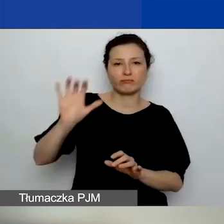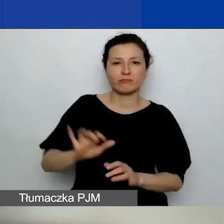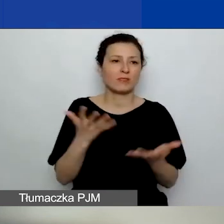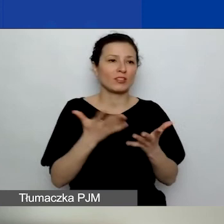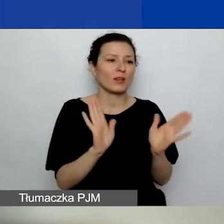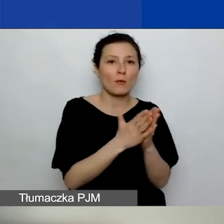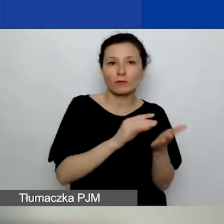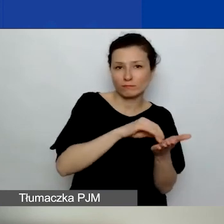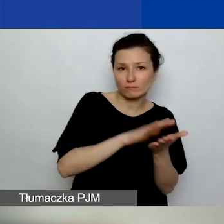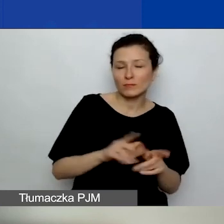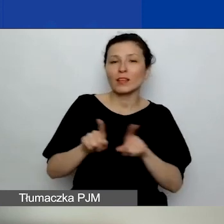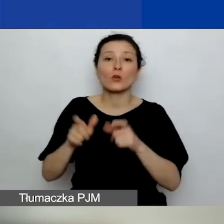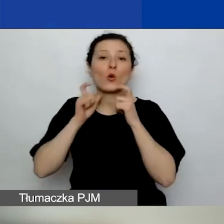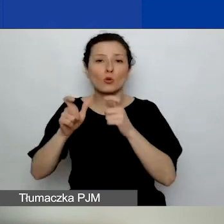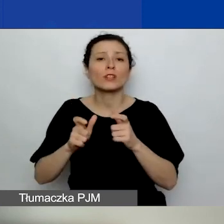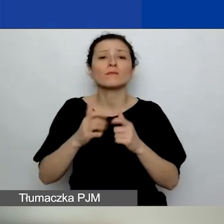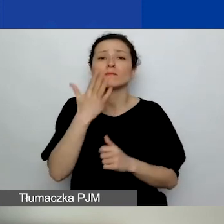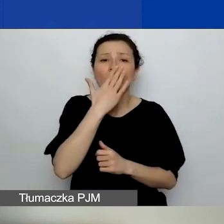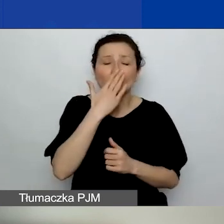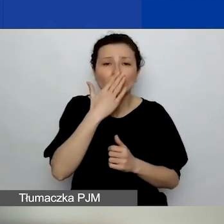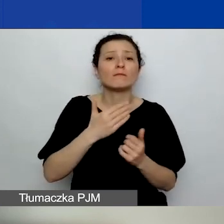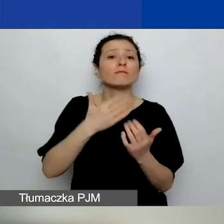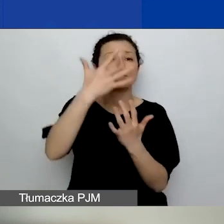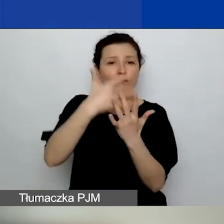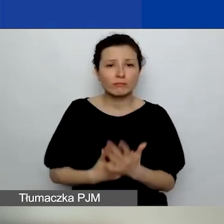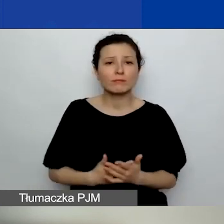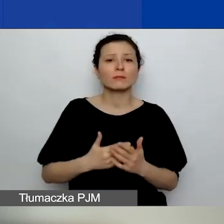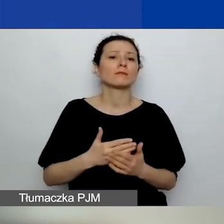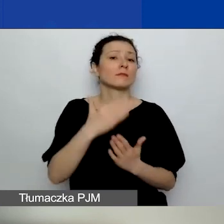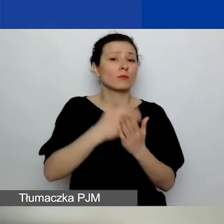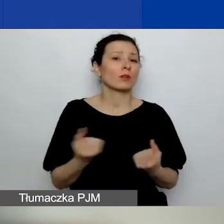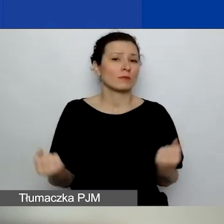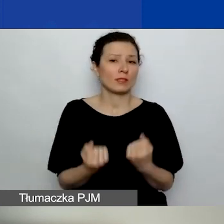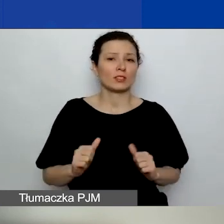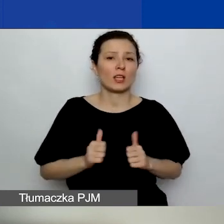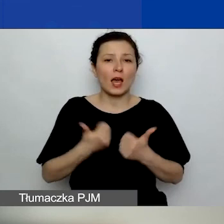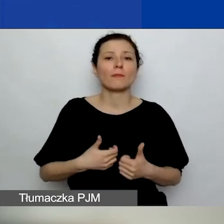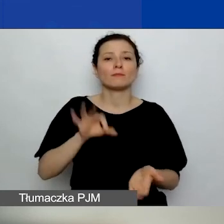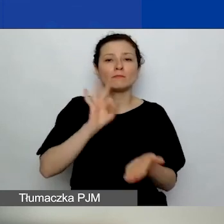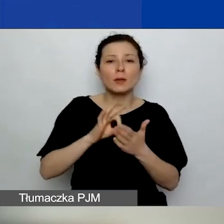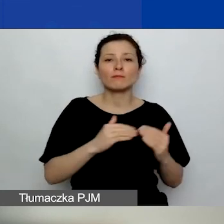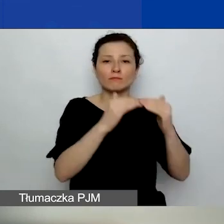Może je tutaj przeczytam: Program dąży do zapewnienia zrównoważonego wsparcia realizacji projektów